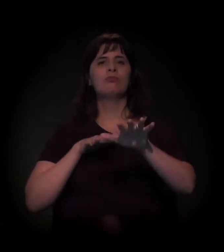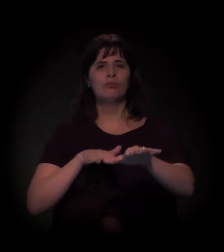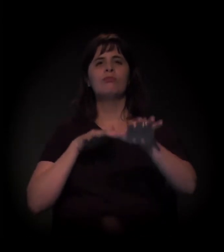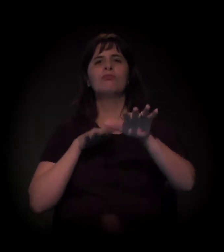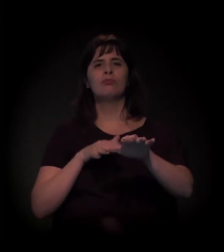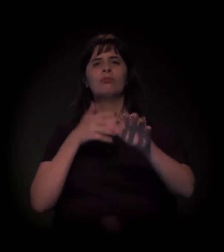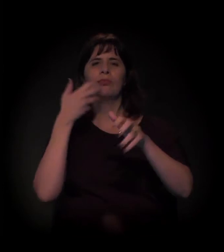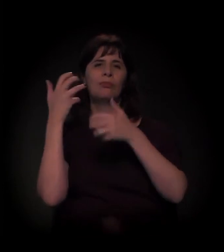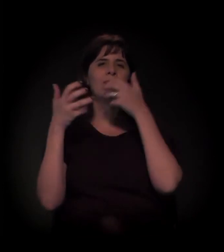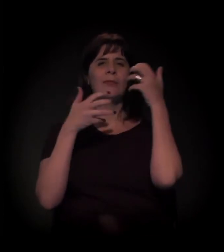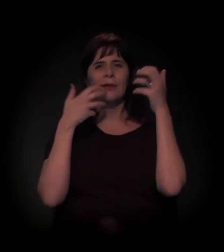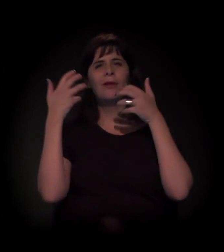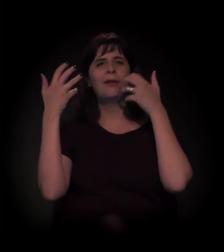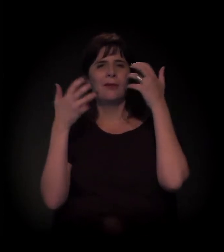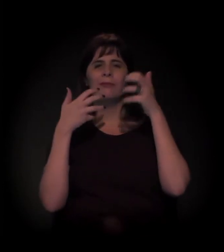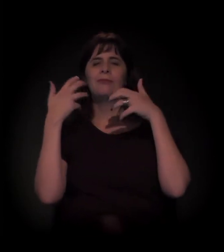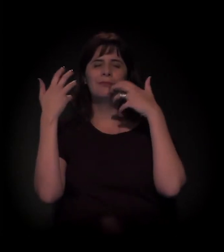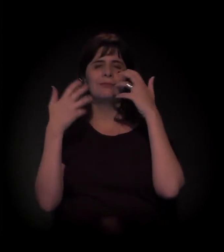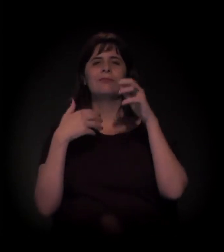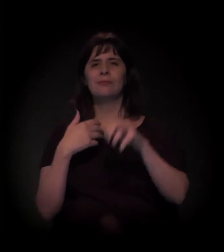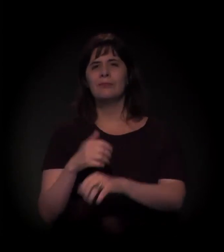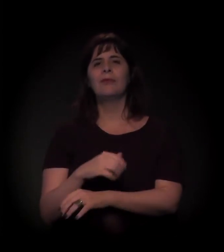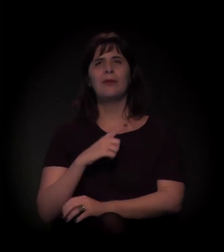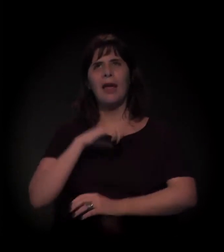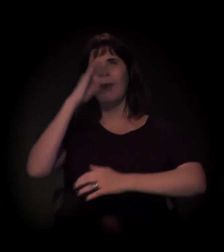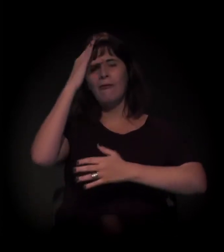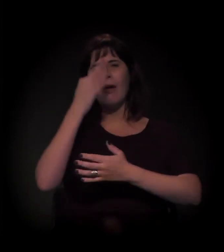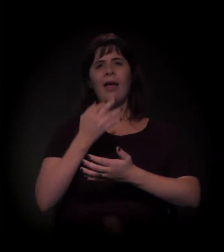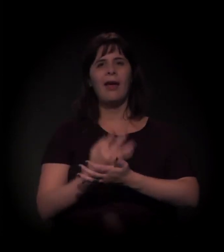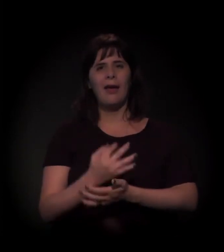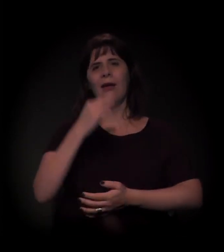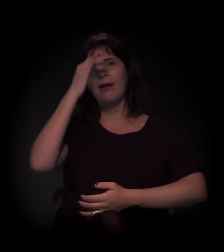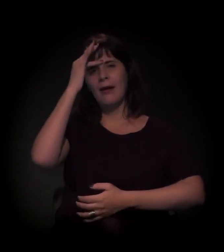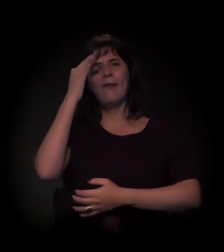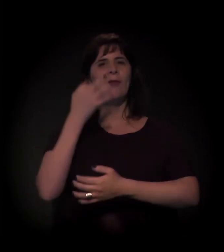Isso foi neste ano? É. Foi neste ano.